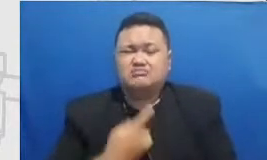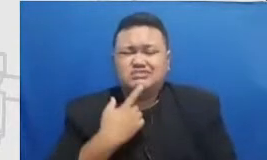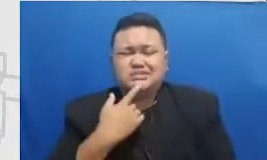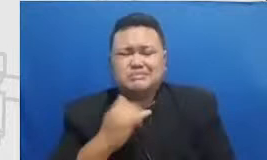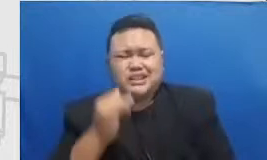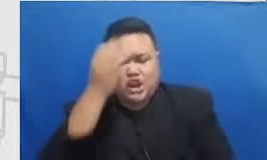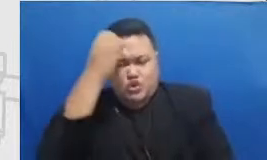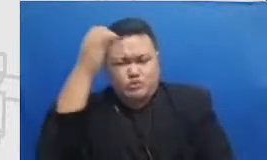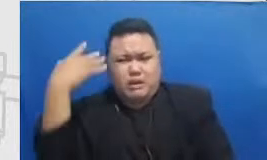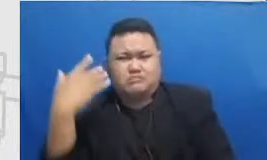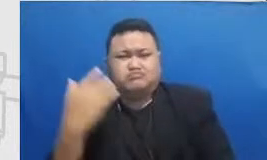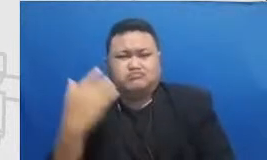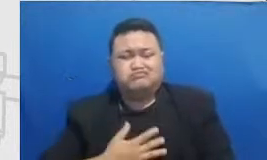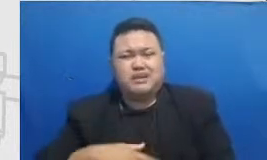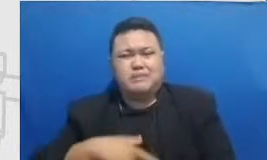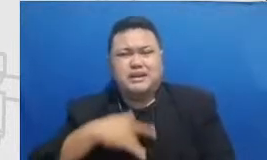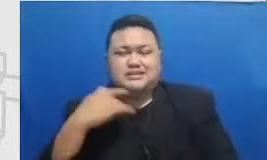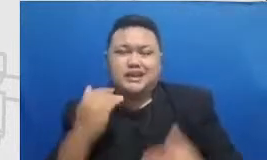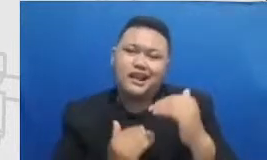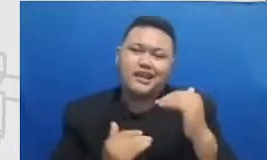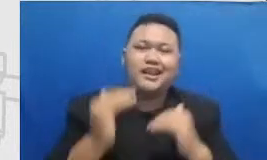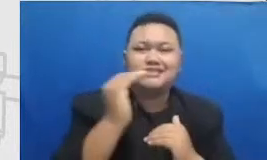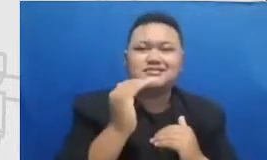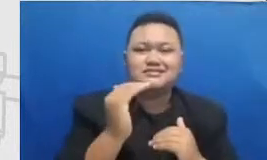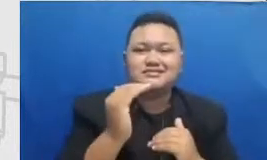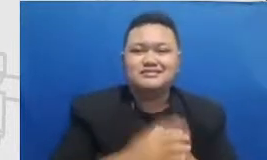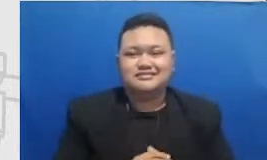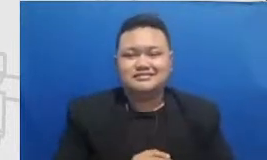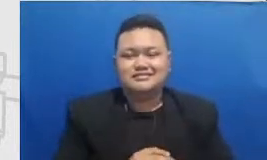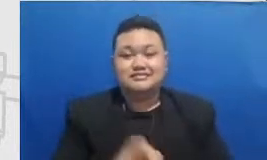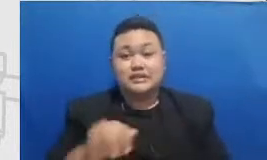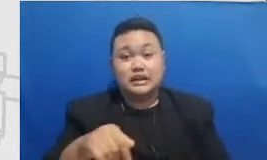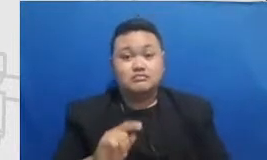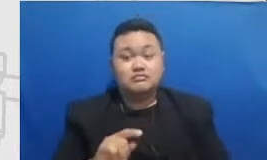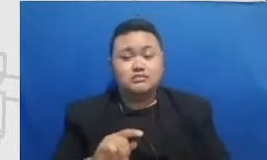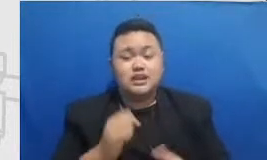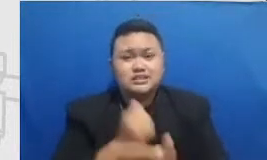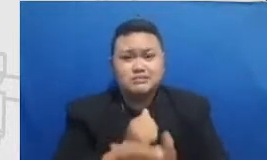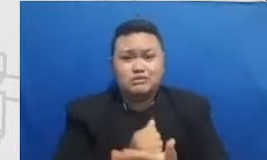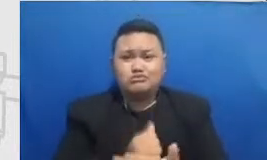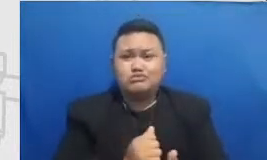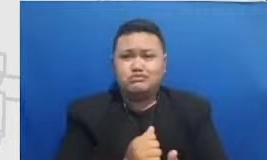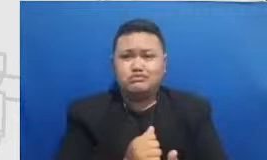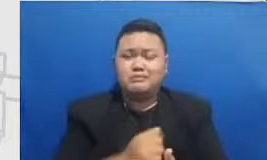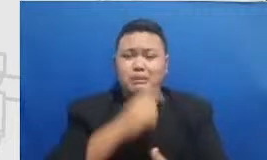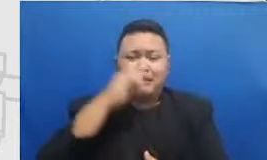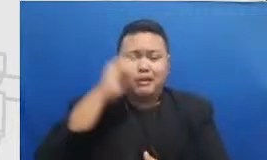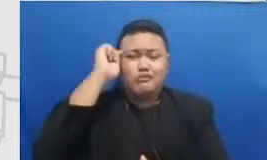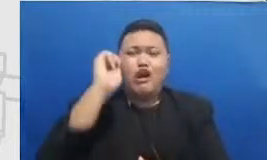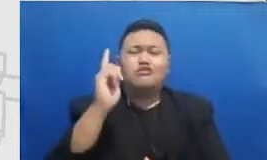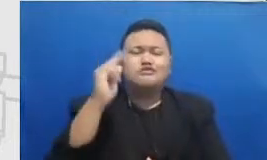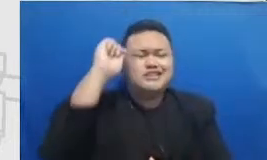dan dirayakan itu perlu bahan yaitu makanya kita menaruhnya di media sosial sehingga ketika